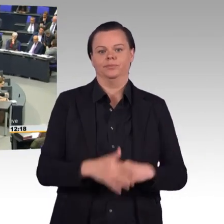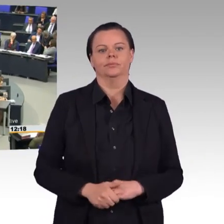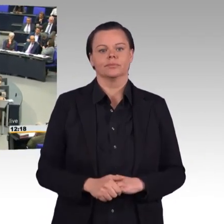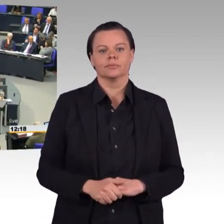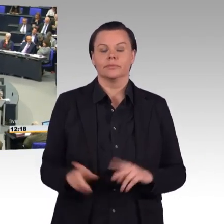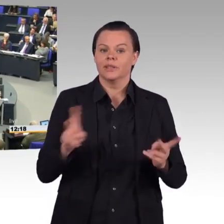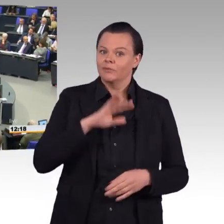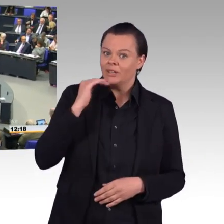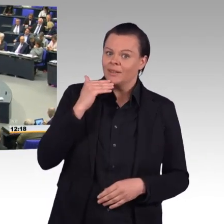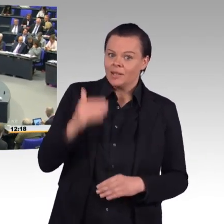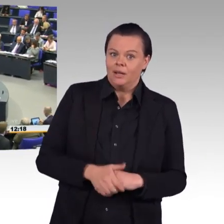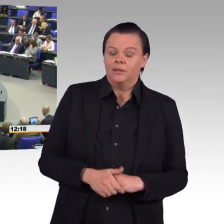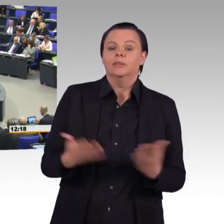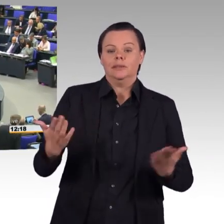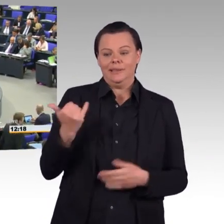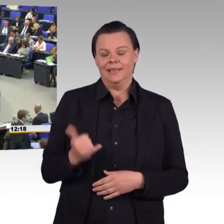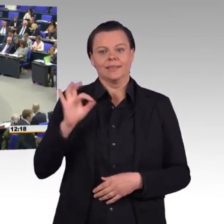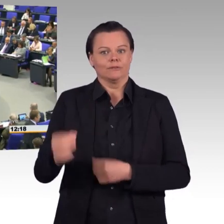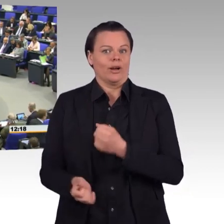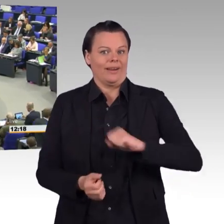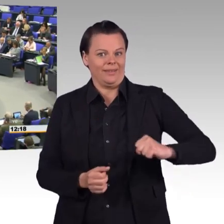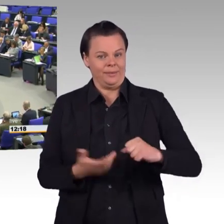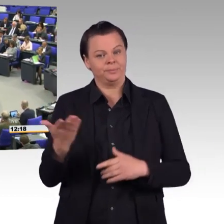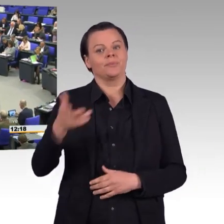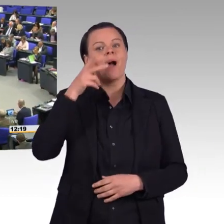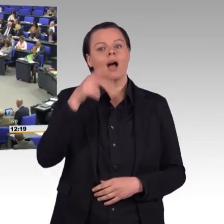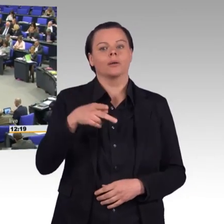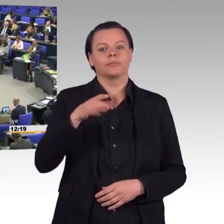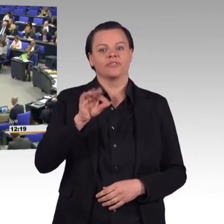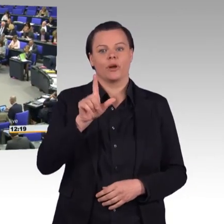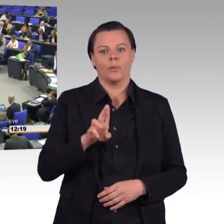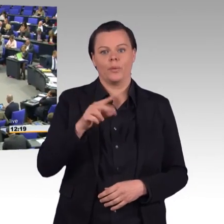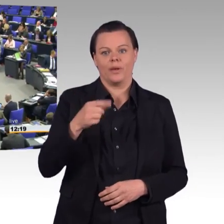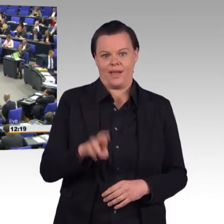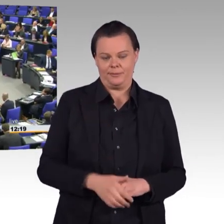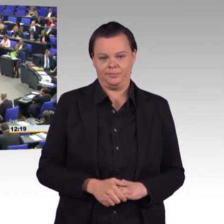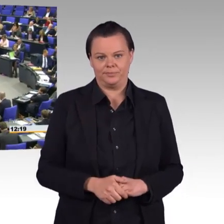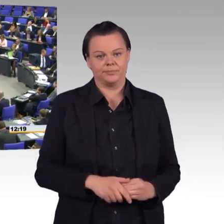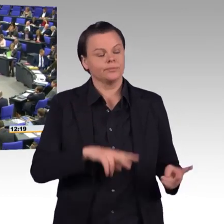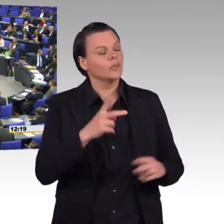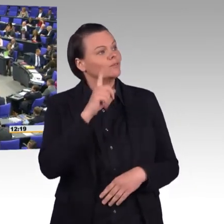(Rednerwechsel) Frau Präsidentin, liebe Kolleginnen und Kollegen. Wir haben hier einen Gesetzentwurf vor uns, mit dem Frau Ursula von der Leyen